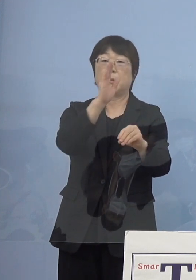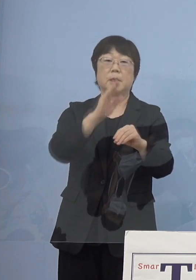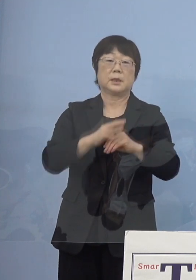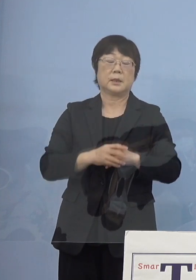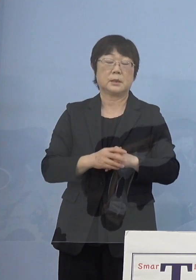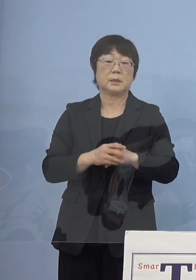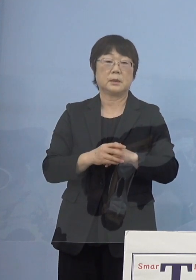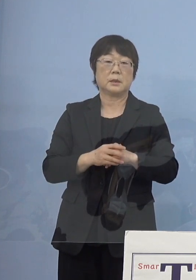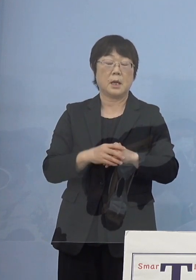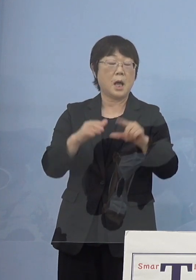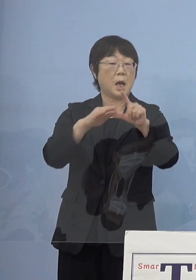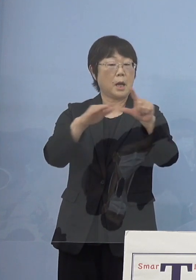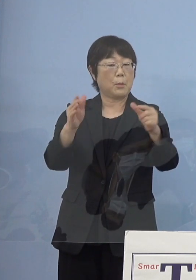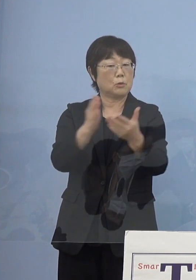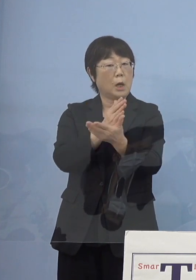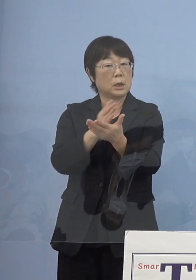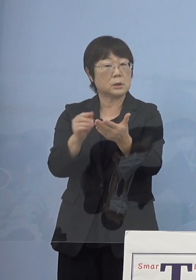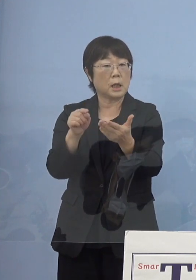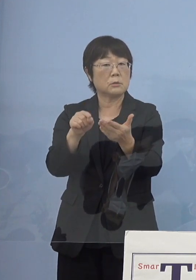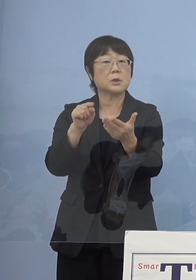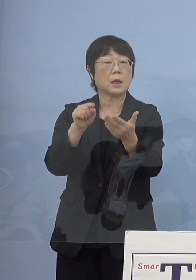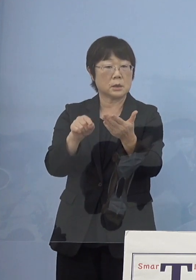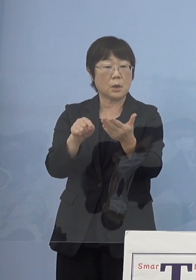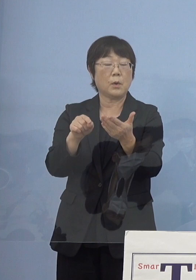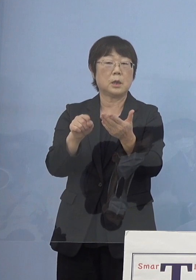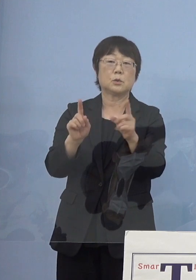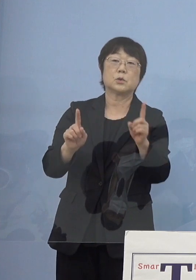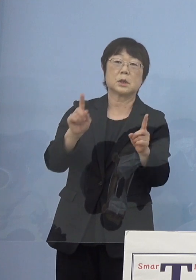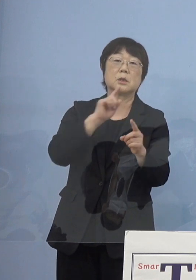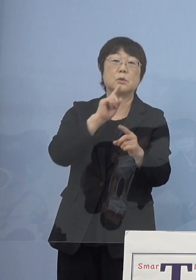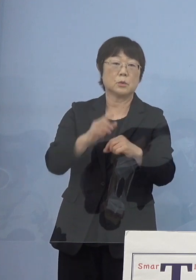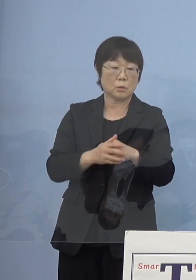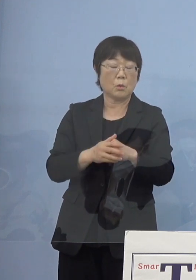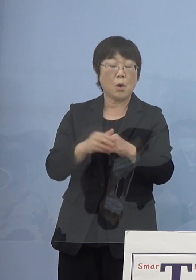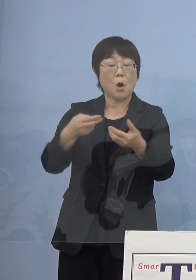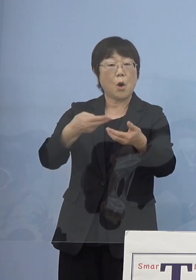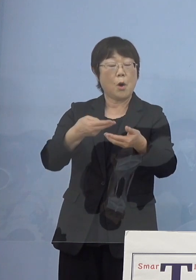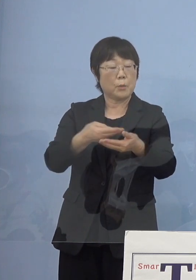ただレベル判断という中では どちらかというと病床の逼迫